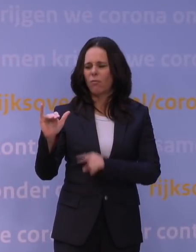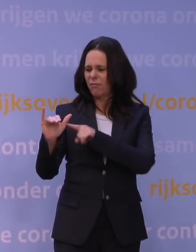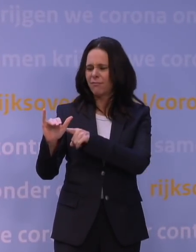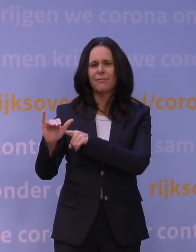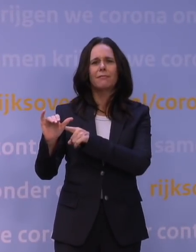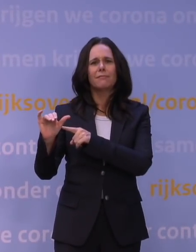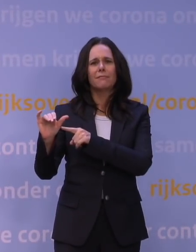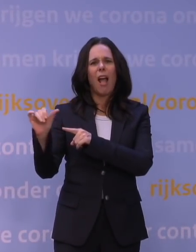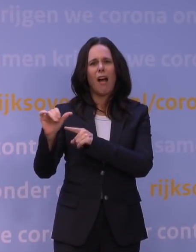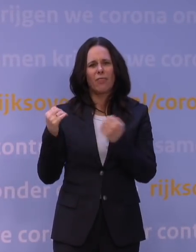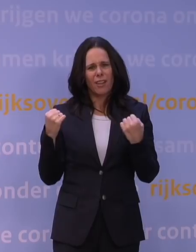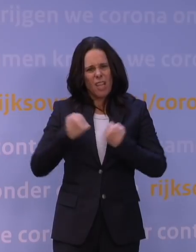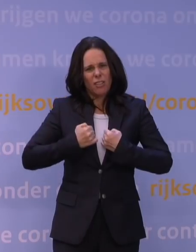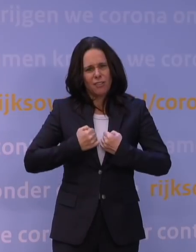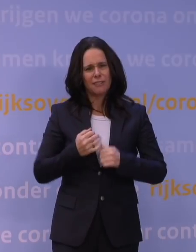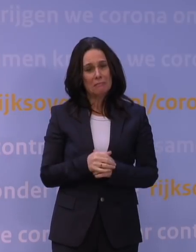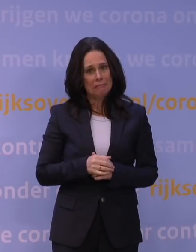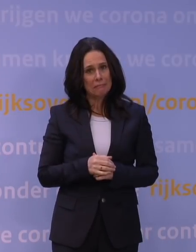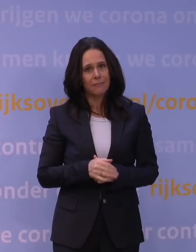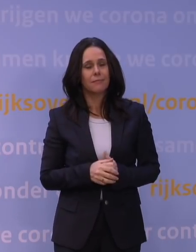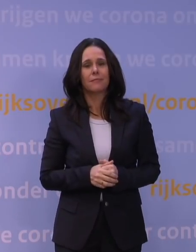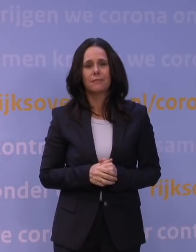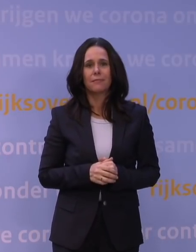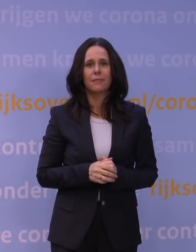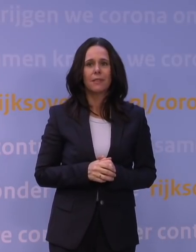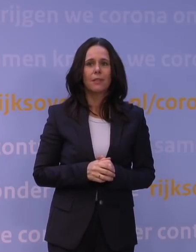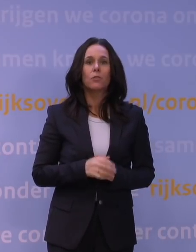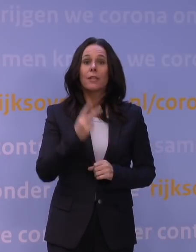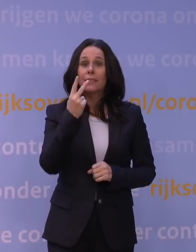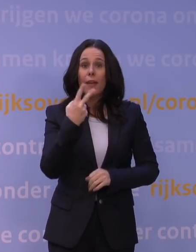en twee prikken van het vaccin helpen daar dus niet tegen,